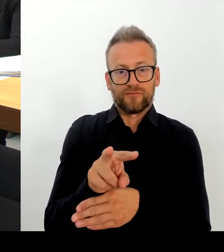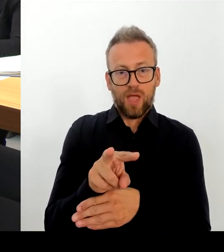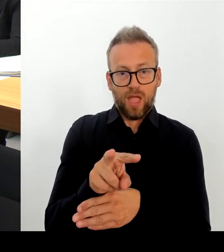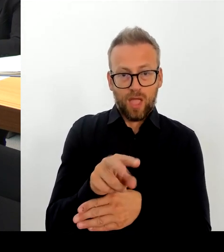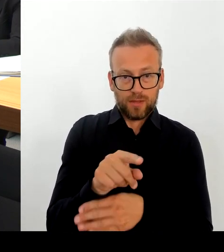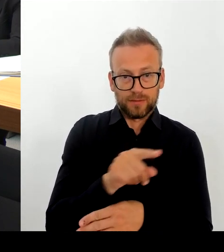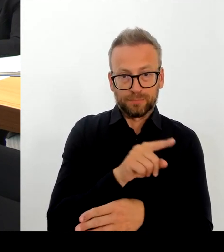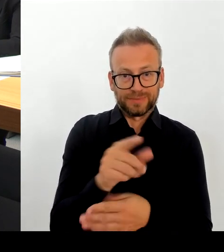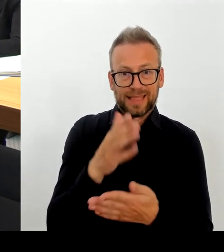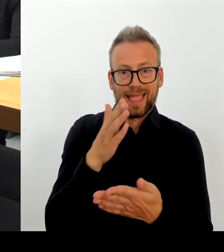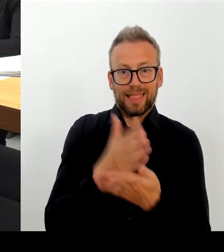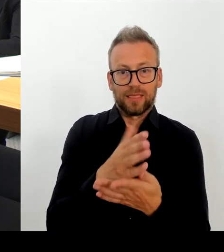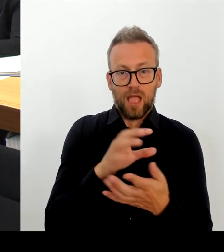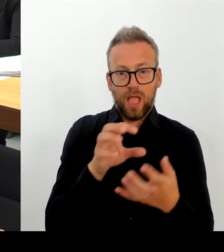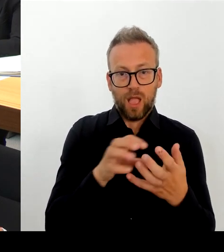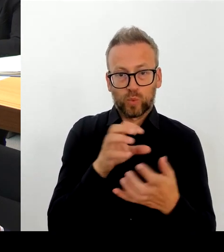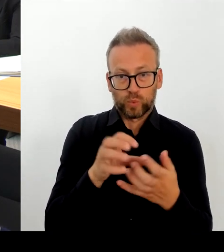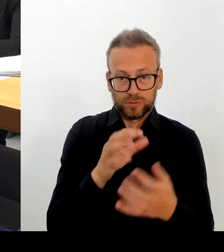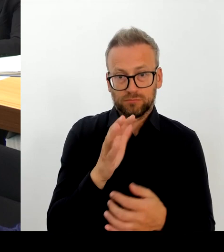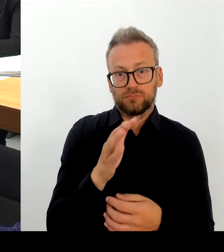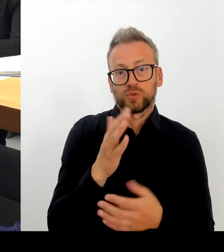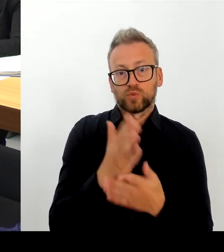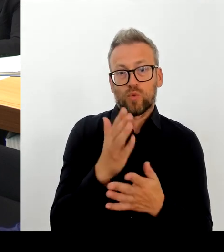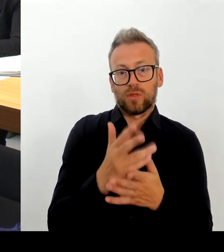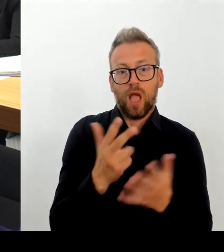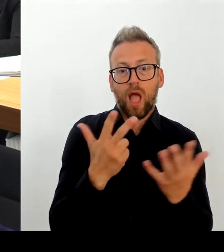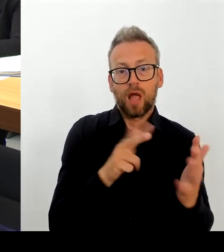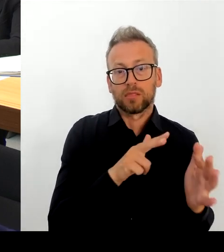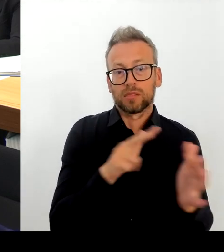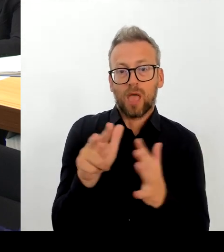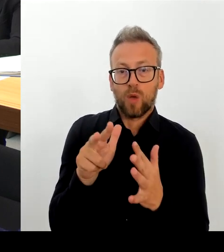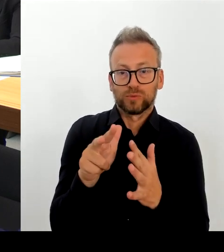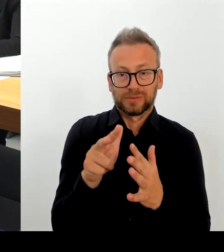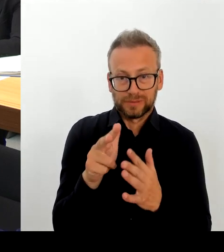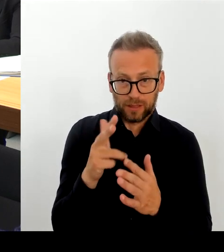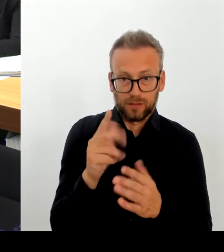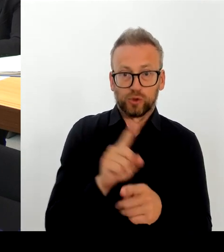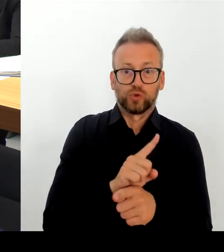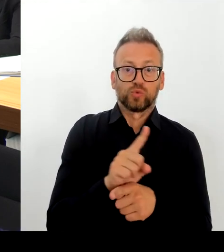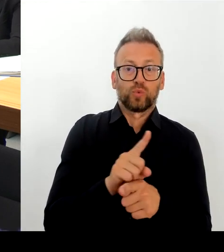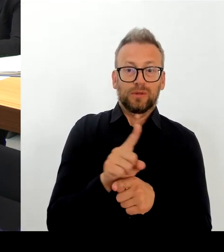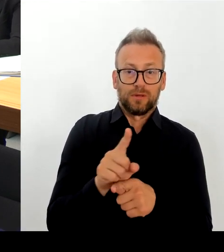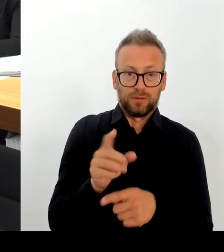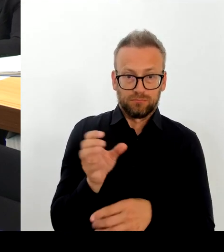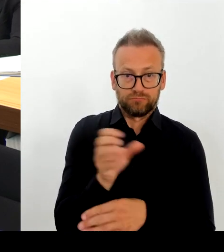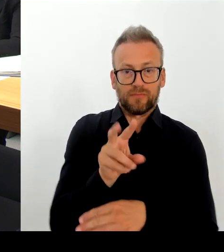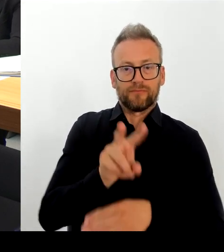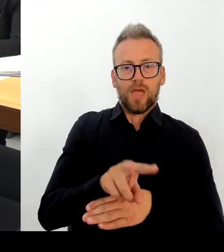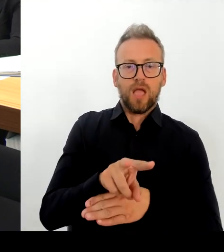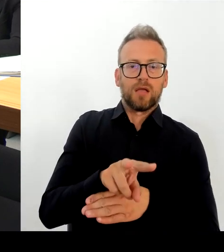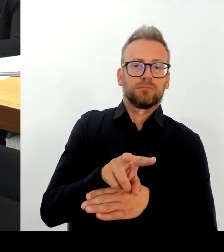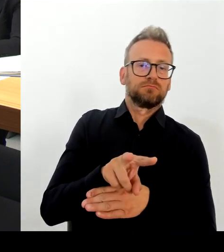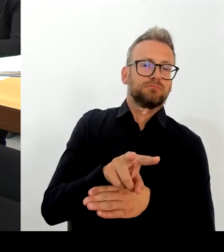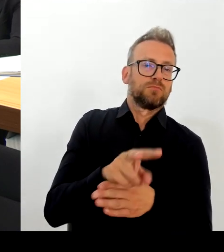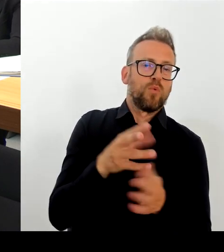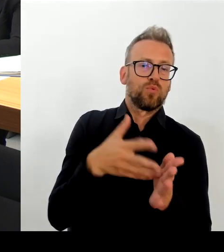auch tatsächlich dann mit denjenigen die dort betroffen sind, natürlich auch ins Gespräch kommen. Und ich bedanke mich dafür, bei